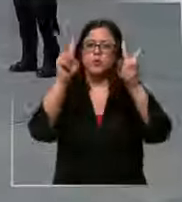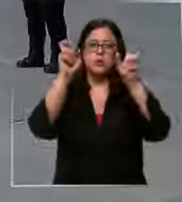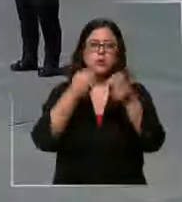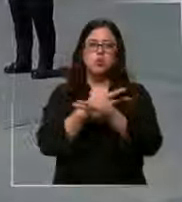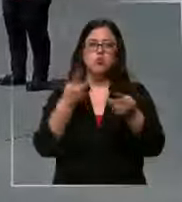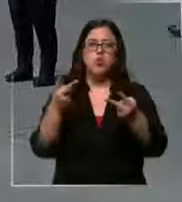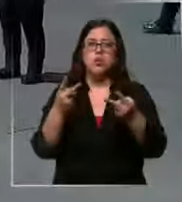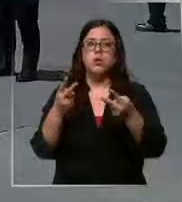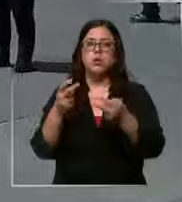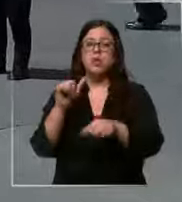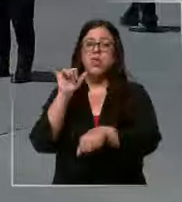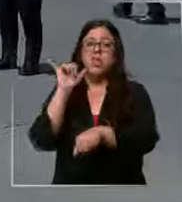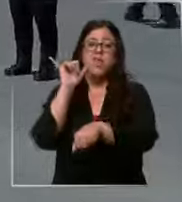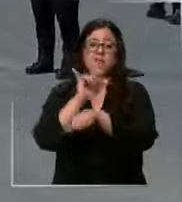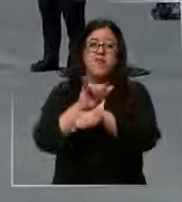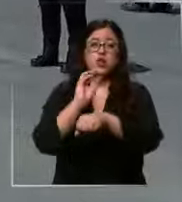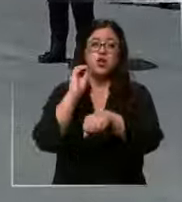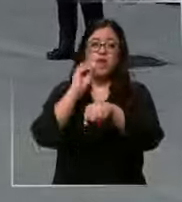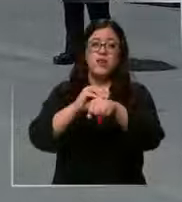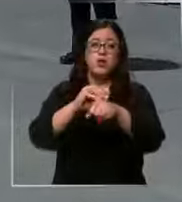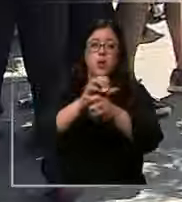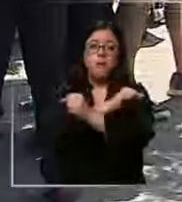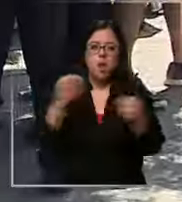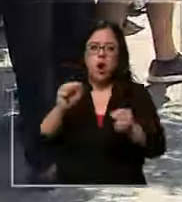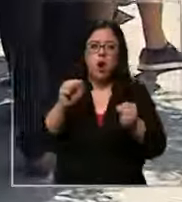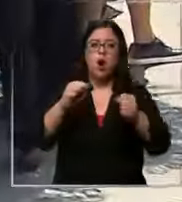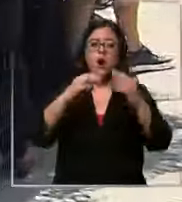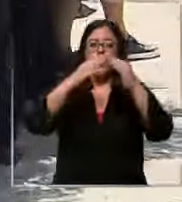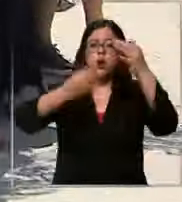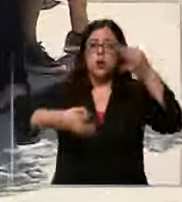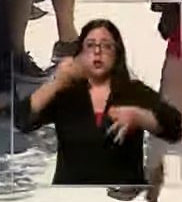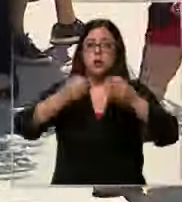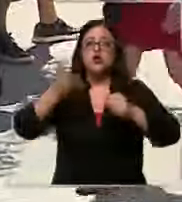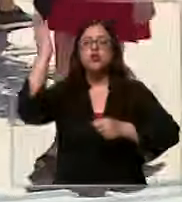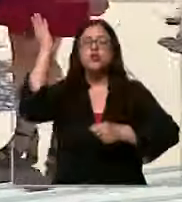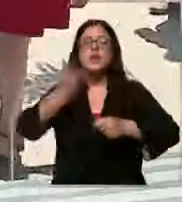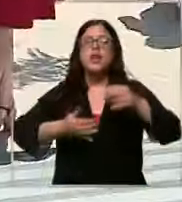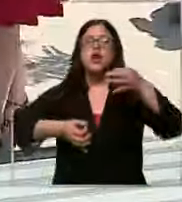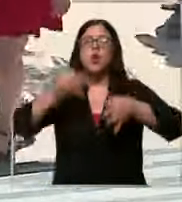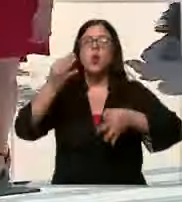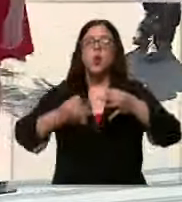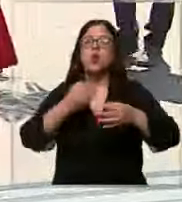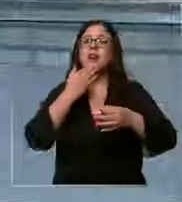falsos avisos de bomba en el Centro de Justicia suspendieron audiencias y provocaron la evacuación